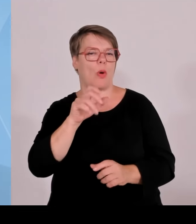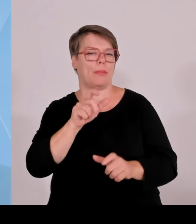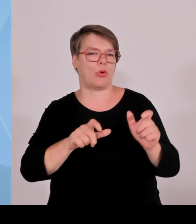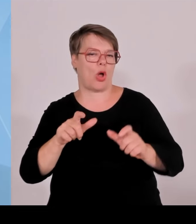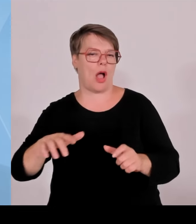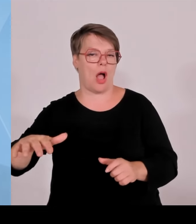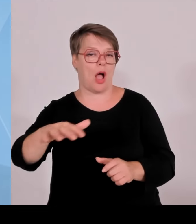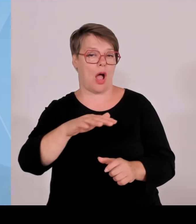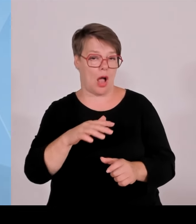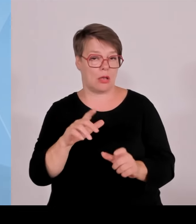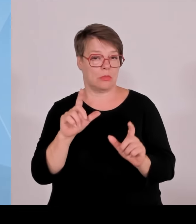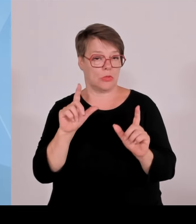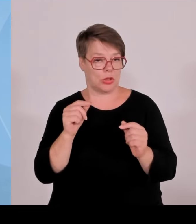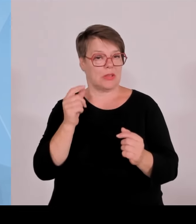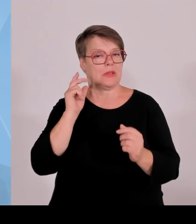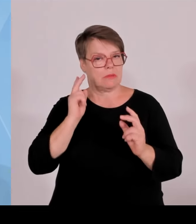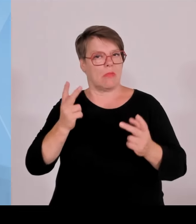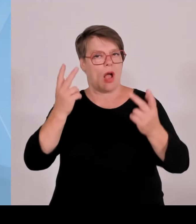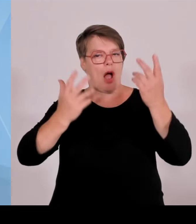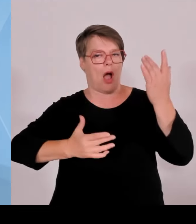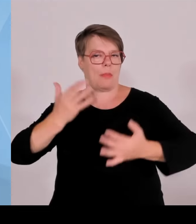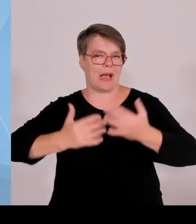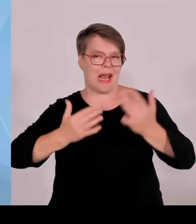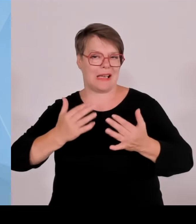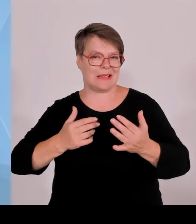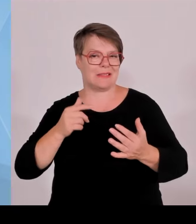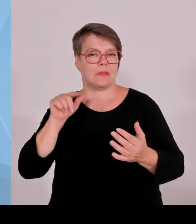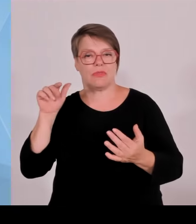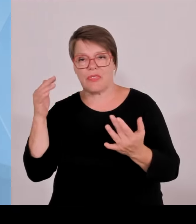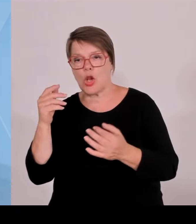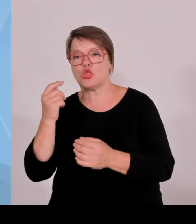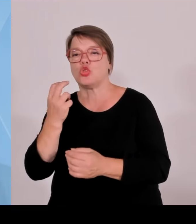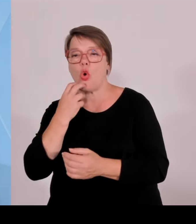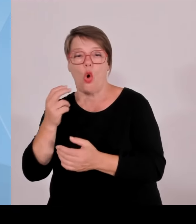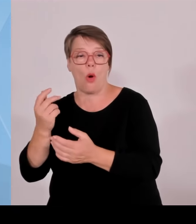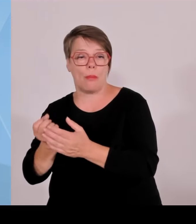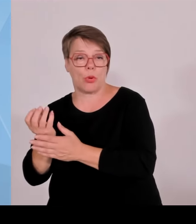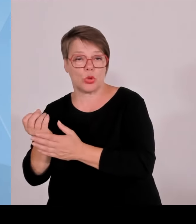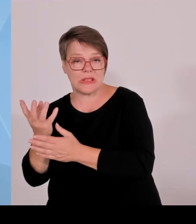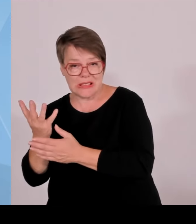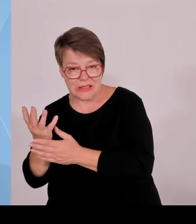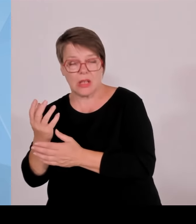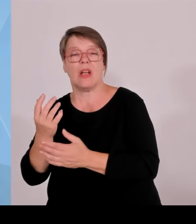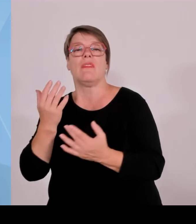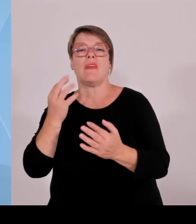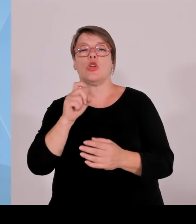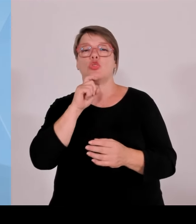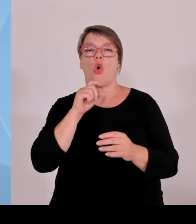Das ist eine Hausnummer von 20 bis 40 .000 € im Jahr pro Windrad. Das ist eine ordentliche Summe.